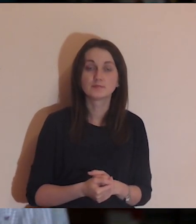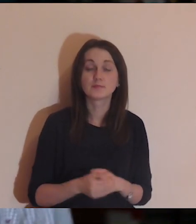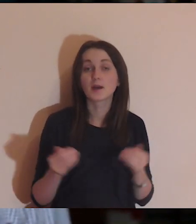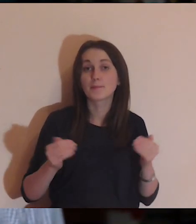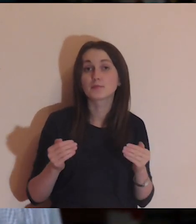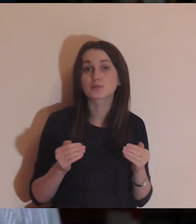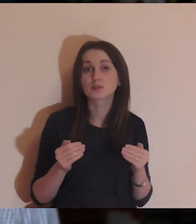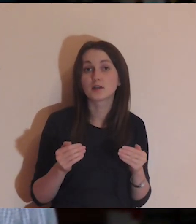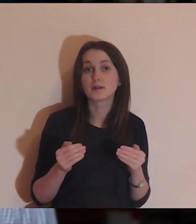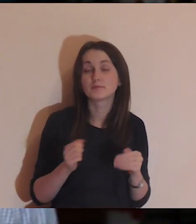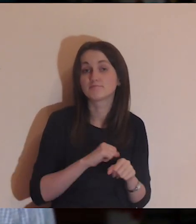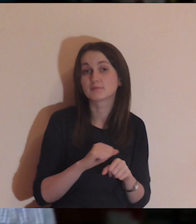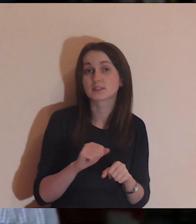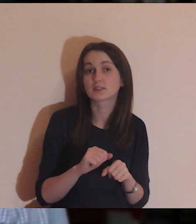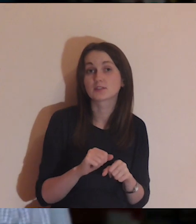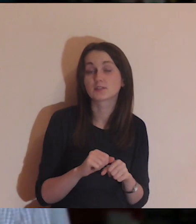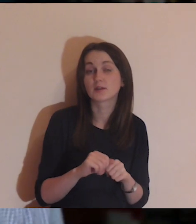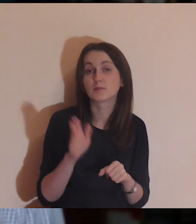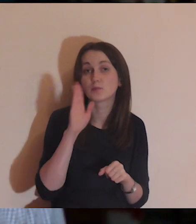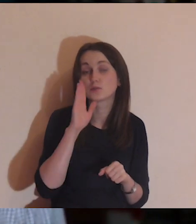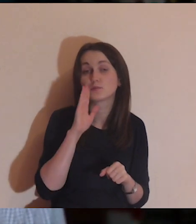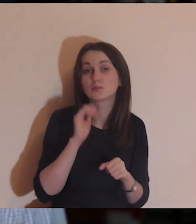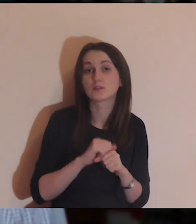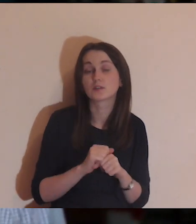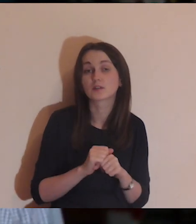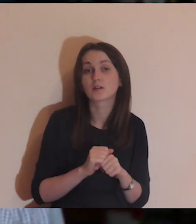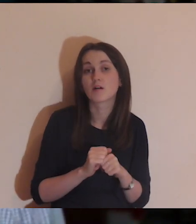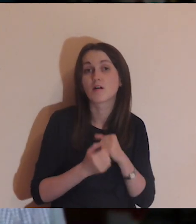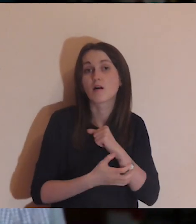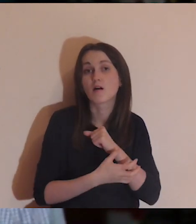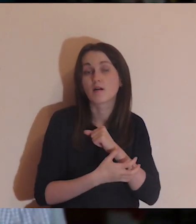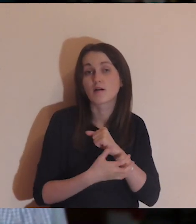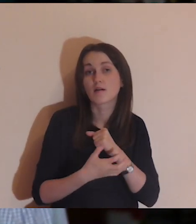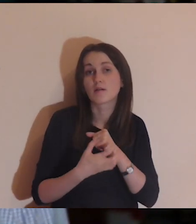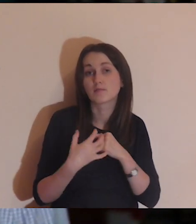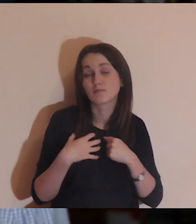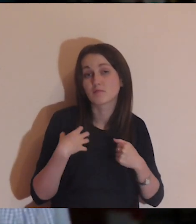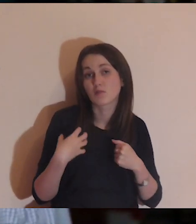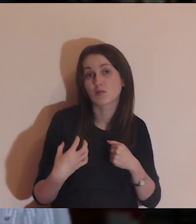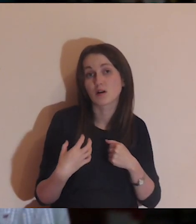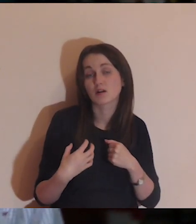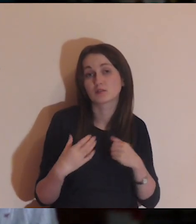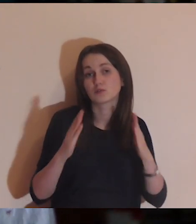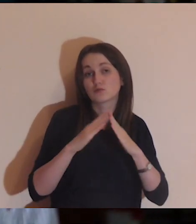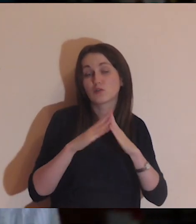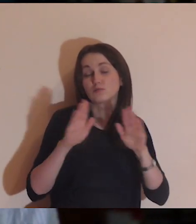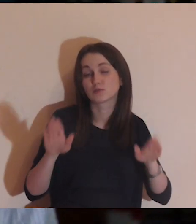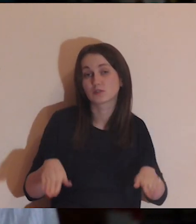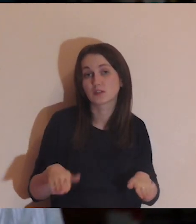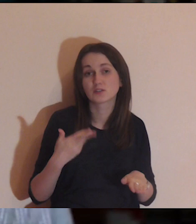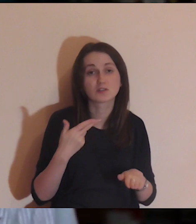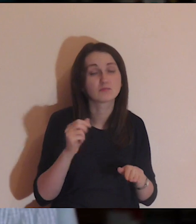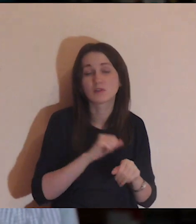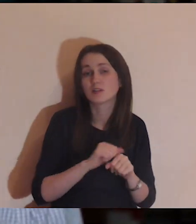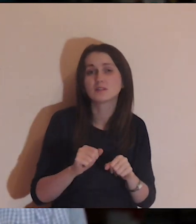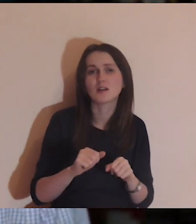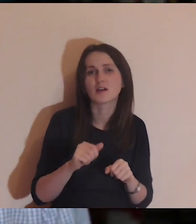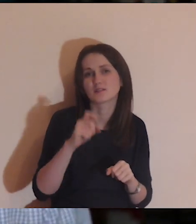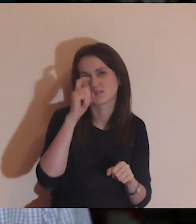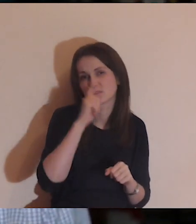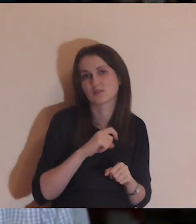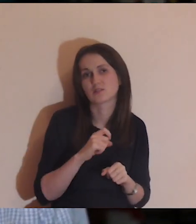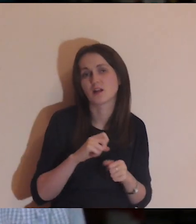Może jest tak, że jesteście w sytuacji, że nie jest tragicznie w waszym życiu,